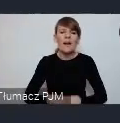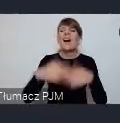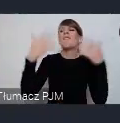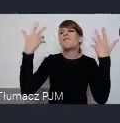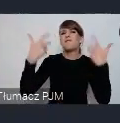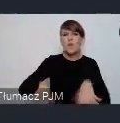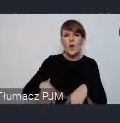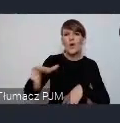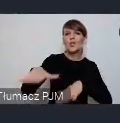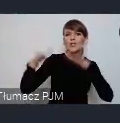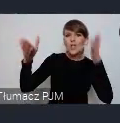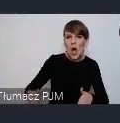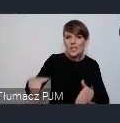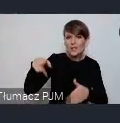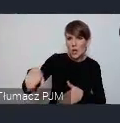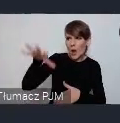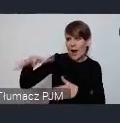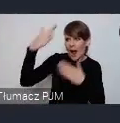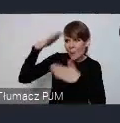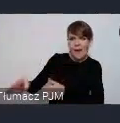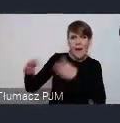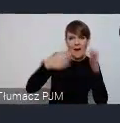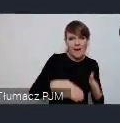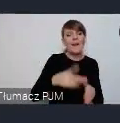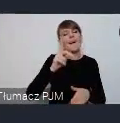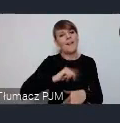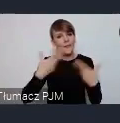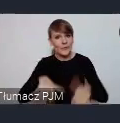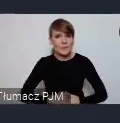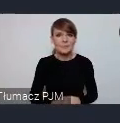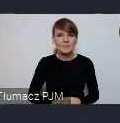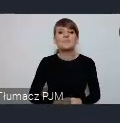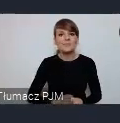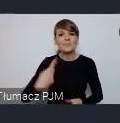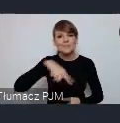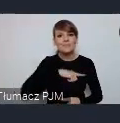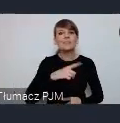ja wiem oczywiście duży telebim będziemy przygotowywać ciekawy film